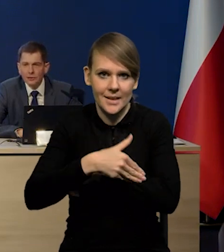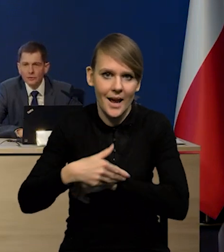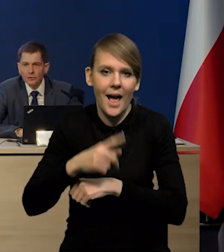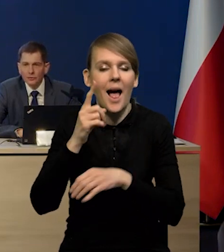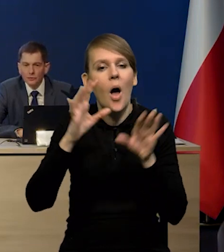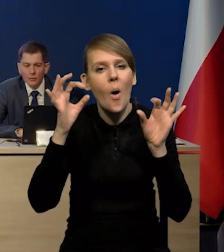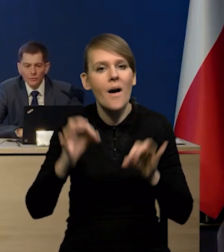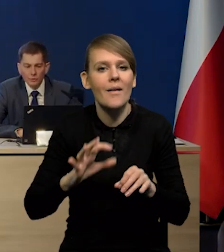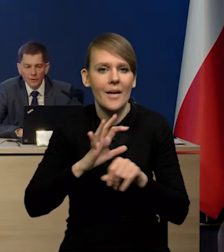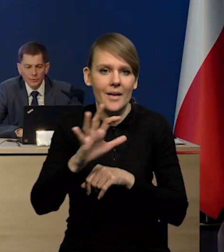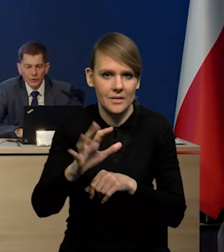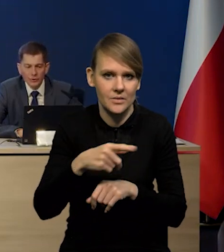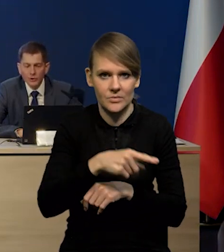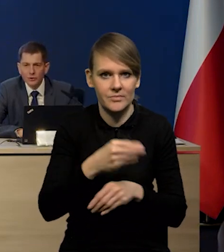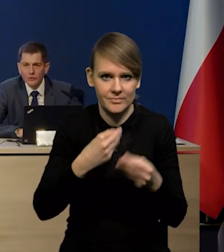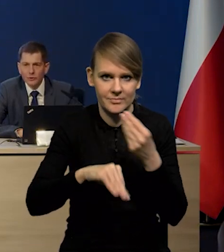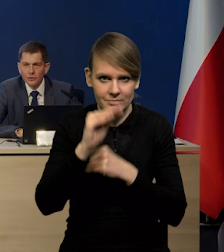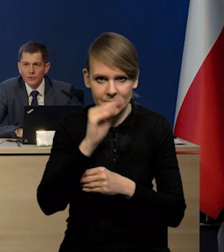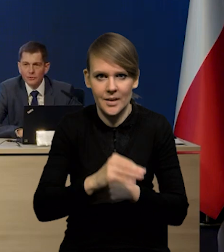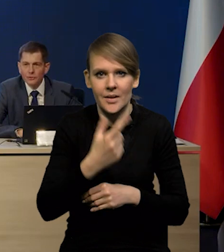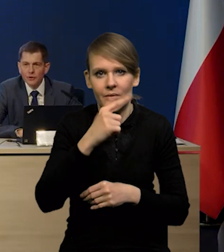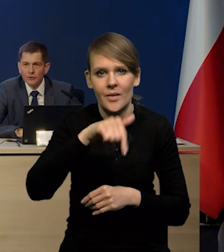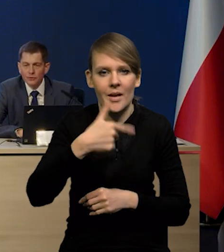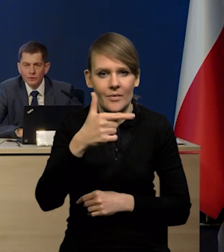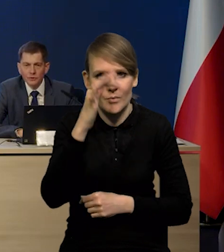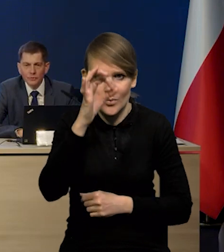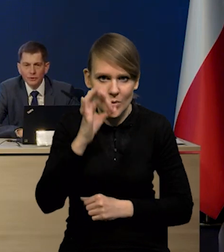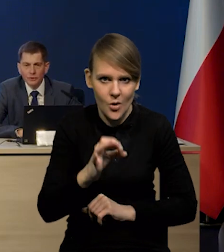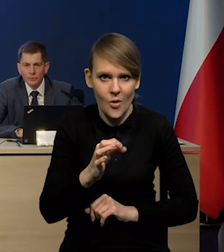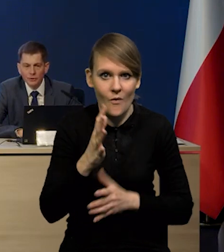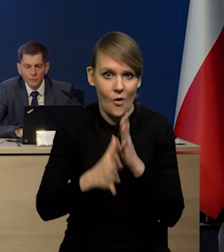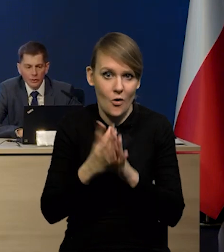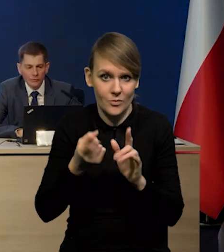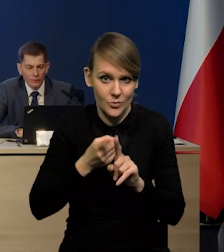to on wzrósł bardzo silnie, właściwie z 2,2% przed wybuchem wojny